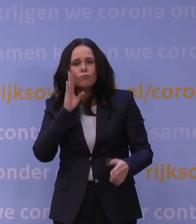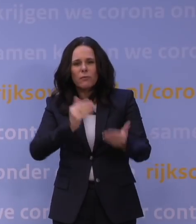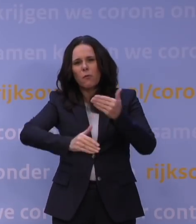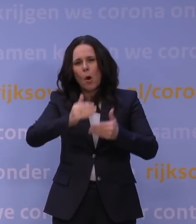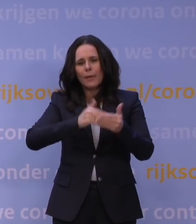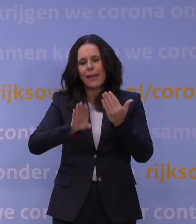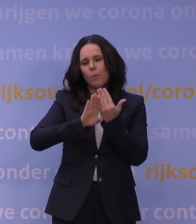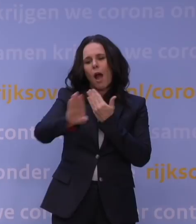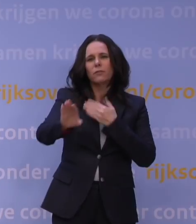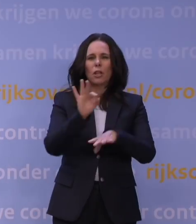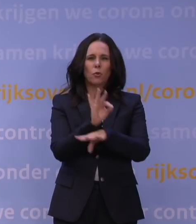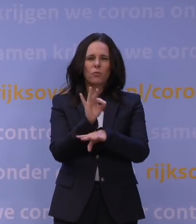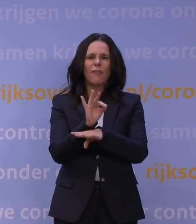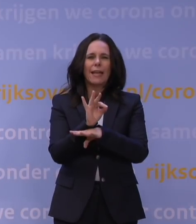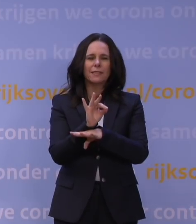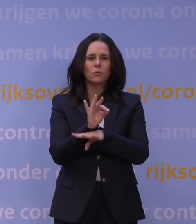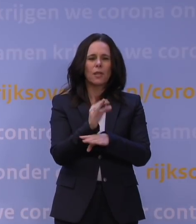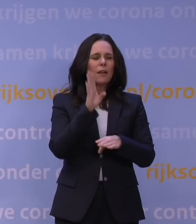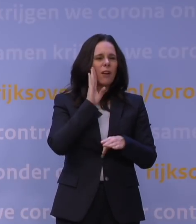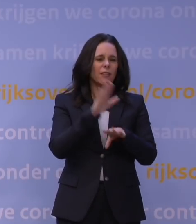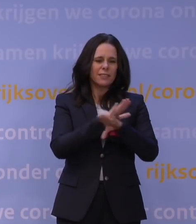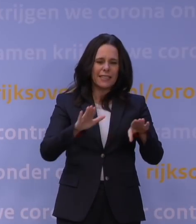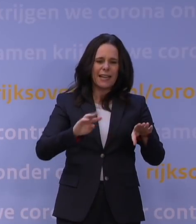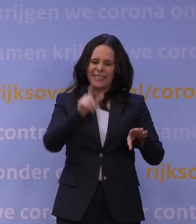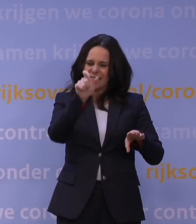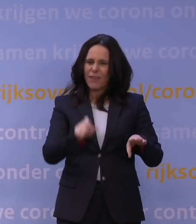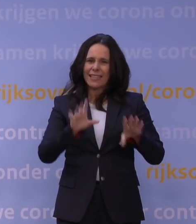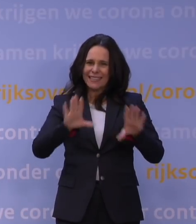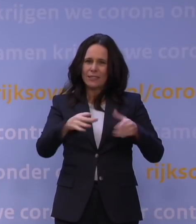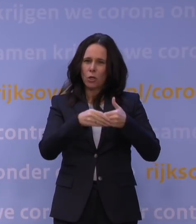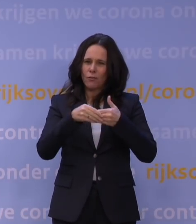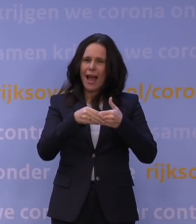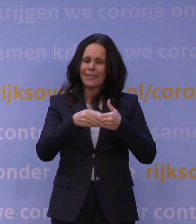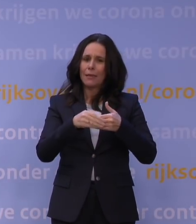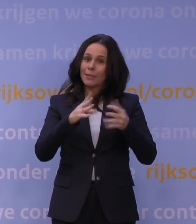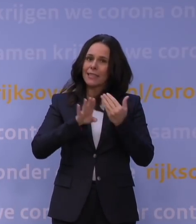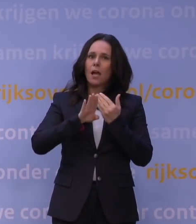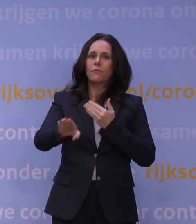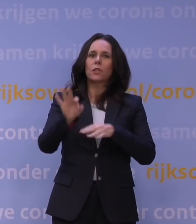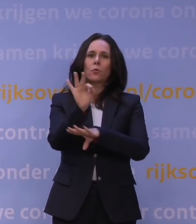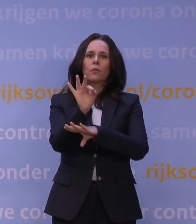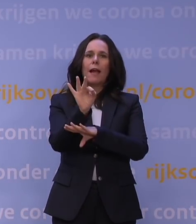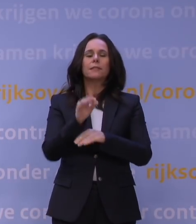in die eerste week na de vakantie. Dat is de week van 10 januari. Daarover, of de scholen helemaal open kunnen of niet,